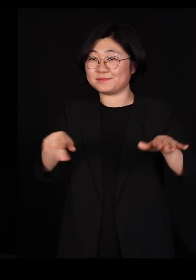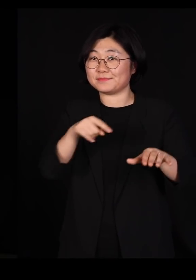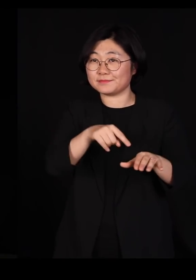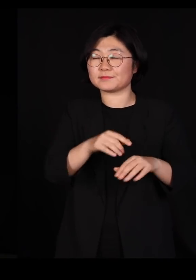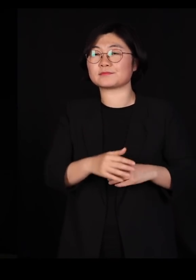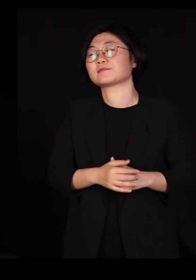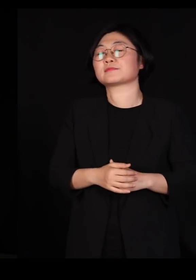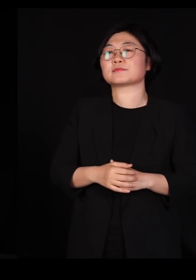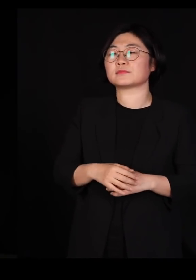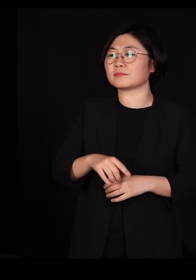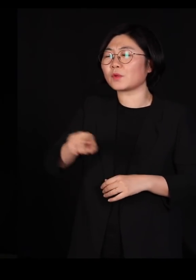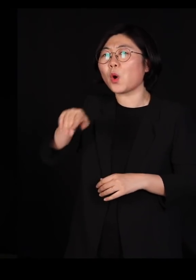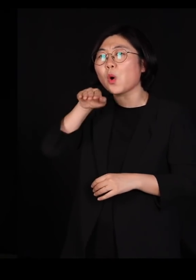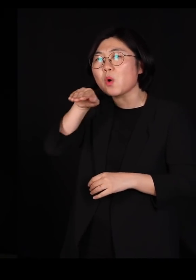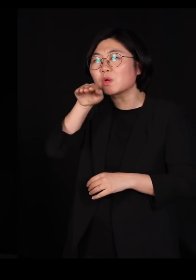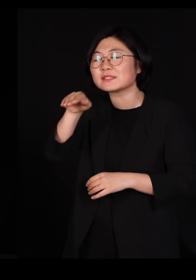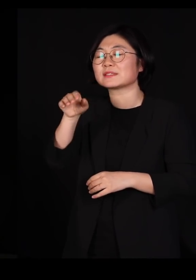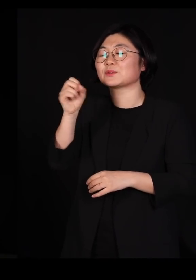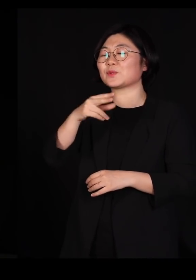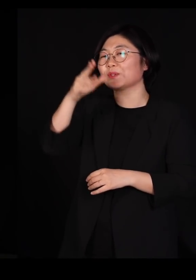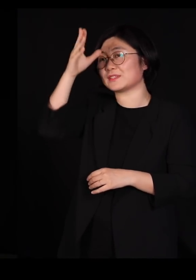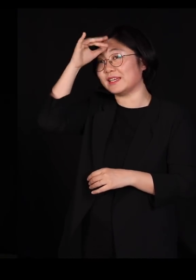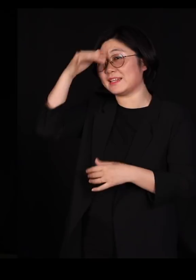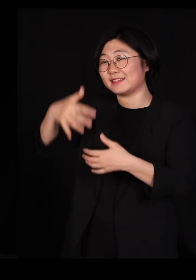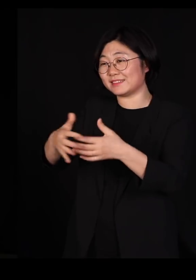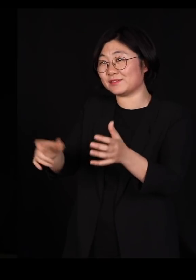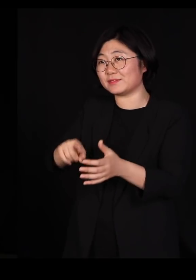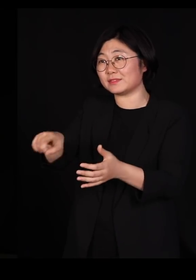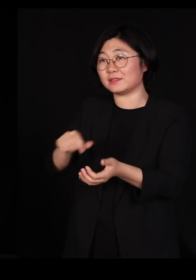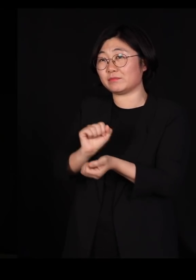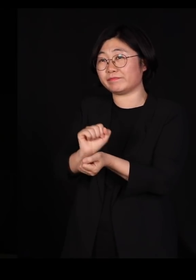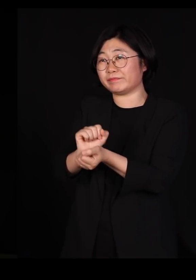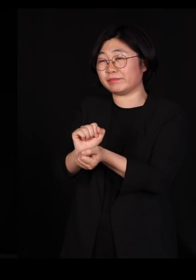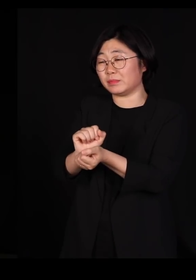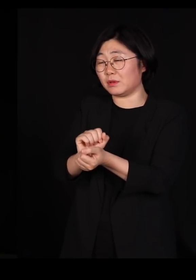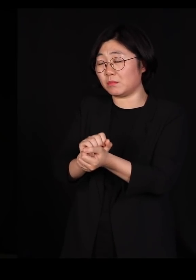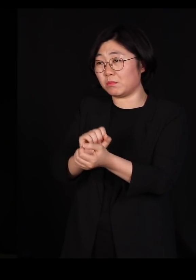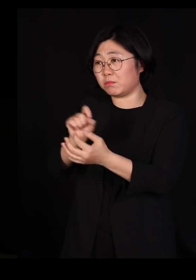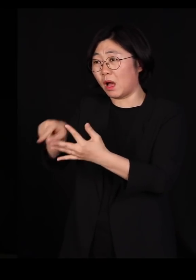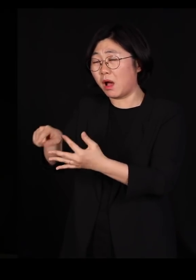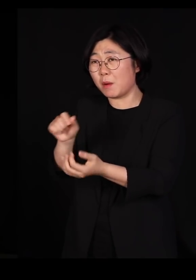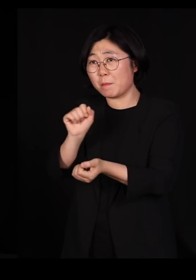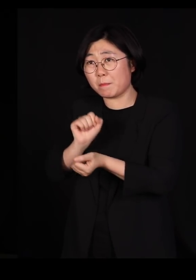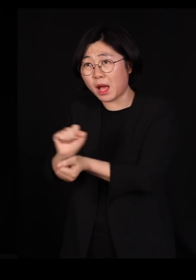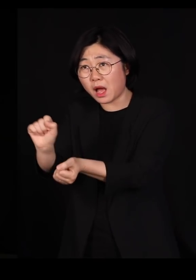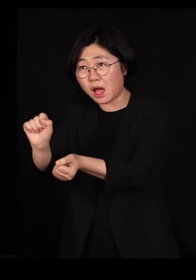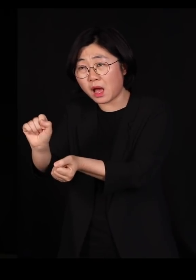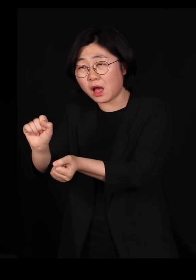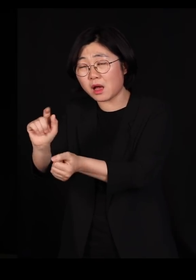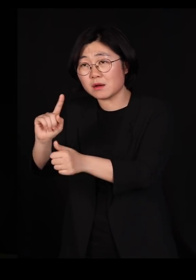우리의 오리, 닭장 안으로 바이러스가 옮겨오면